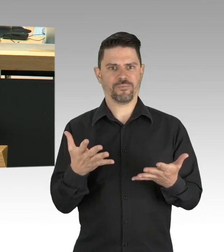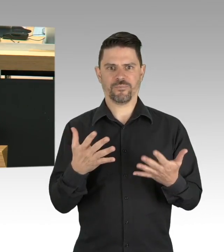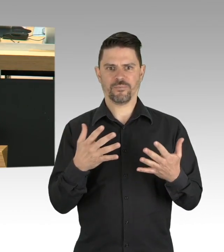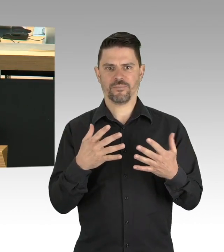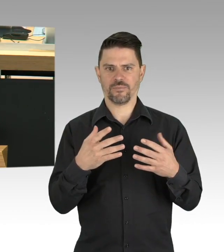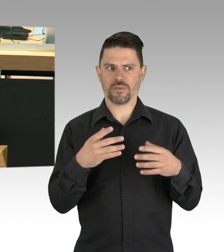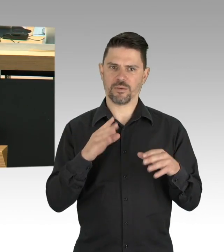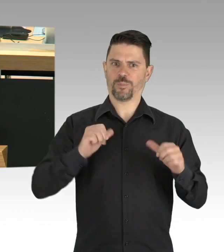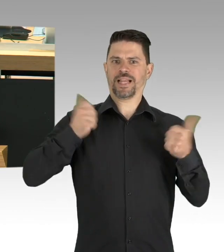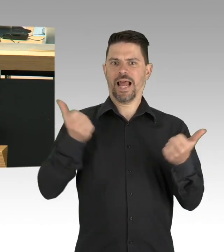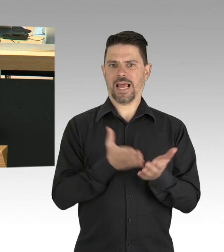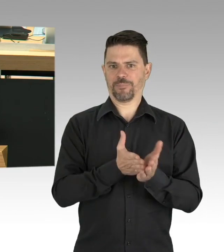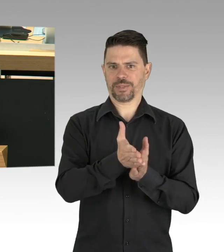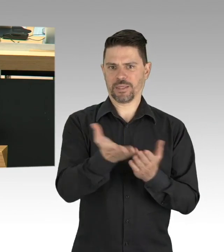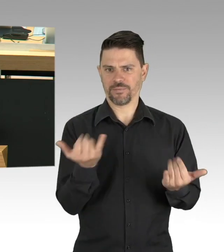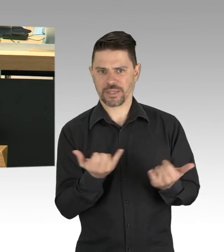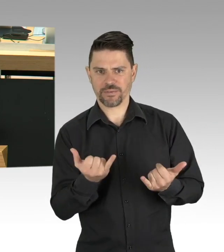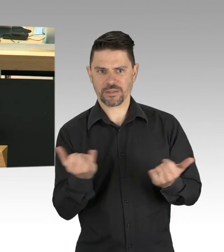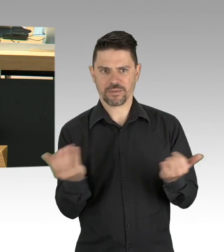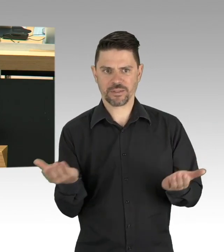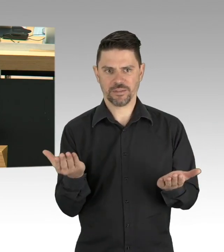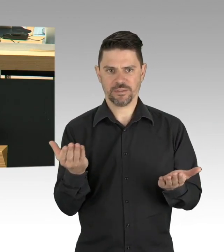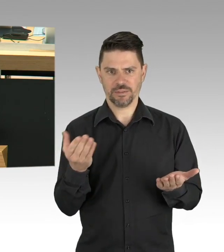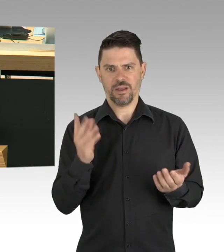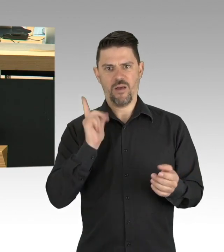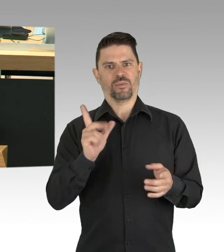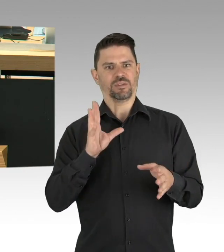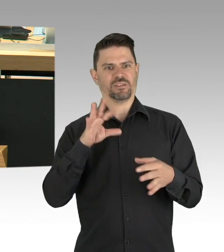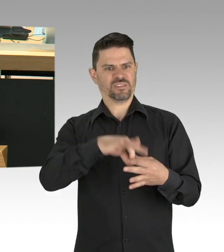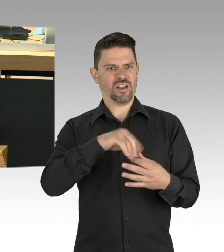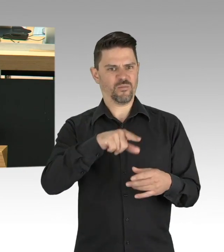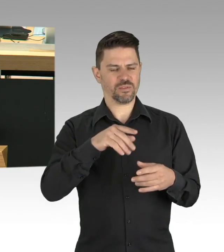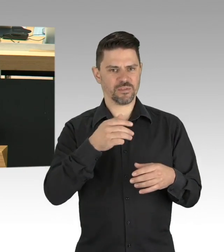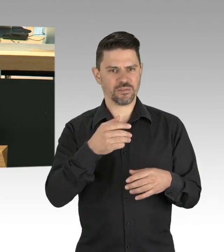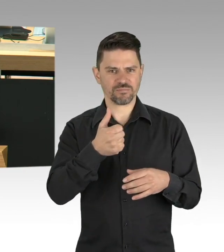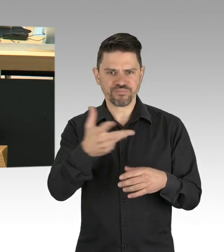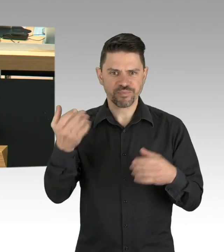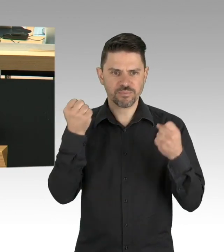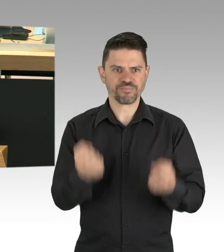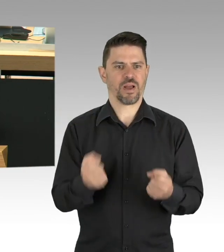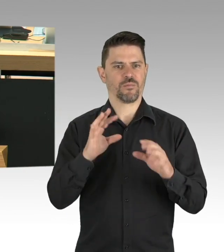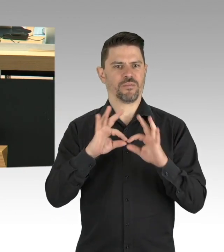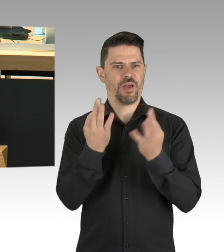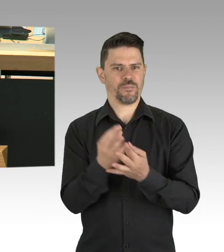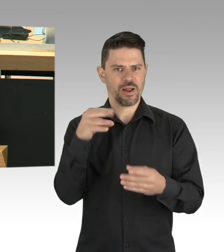um ein einheitliches Vorgehen anzustreben, Ihre Aufgabe wird es sein, die Interessen Berlins,